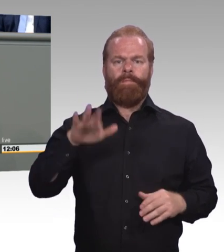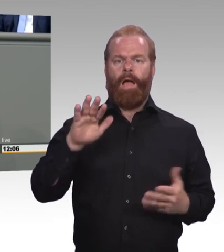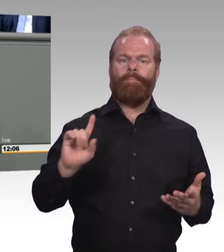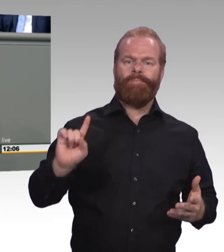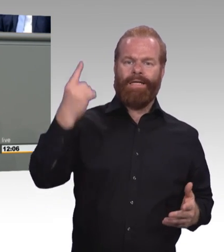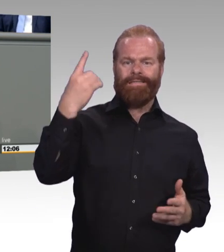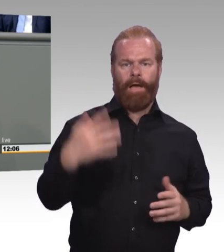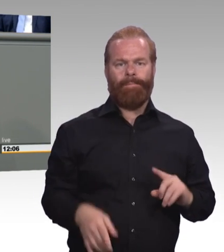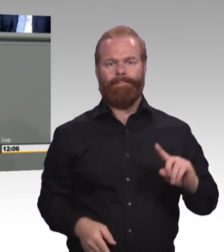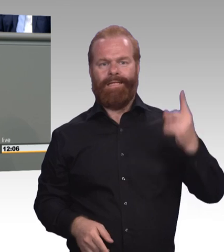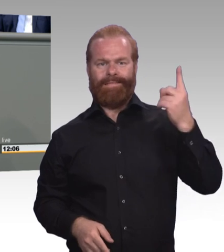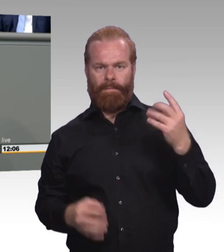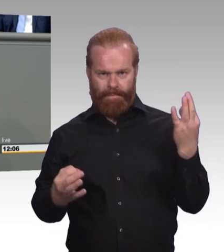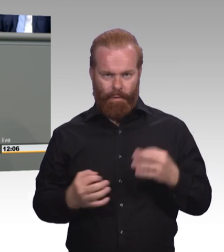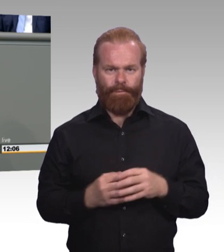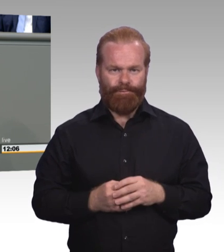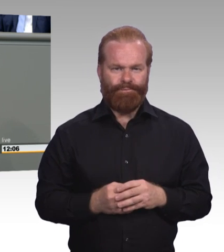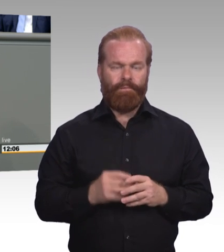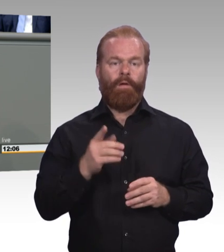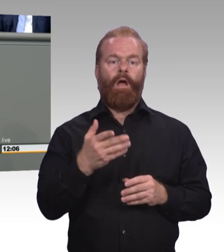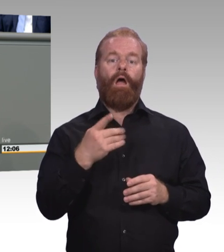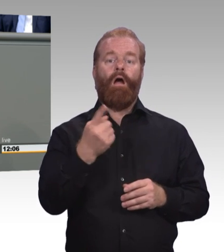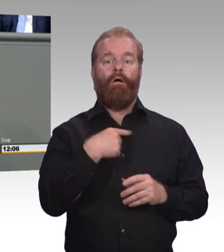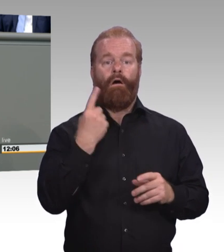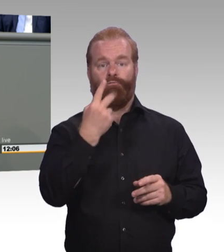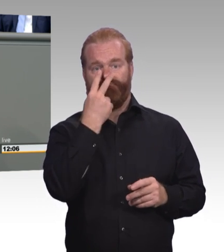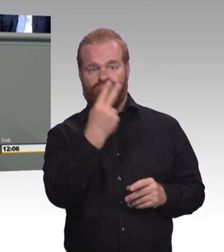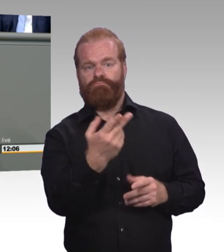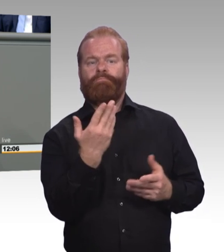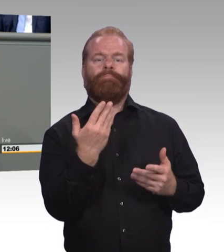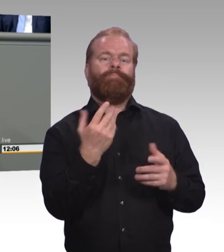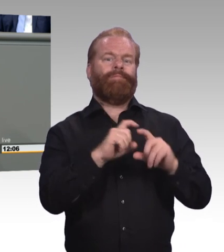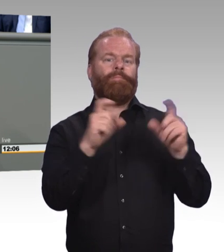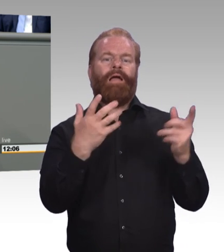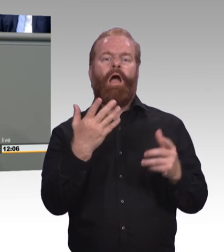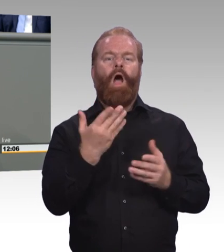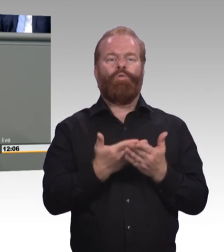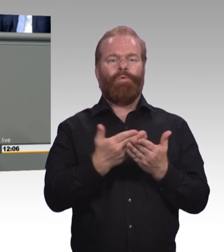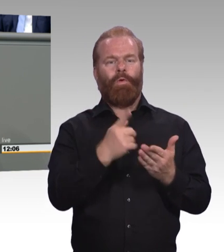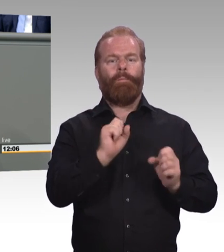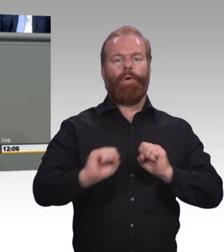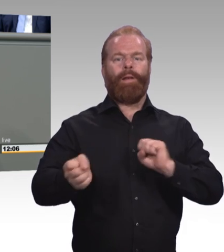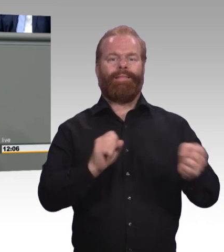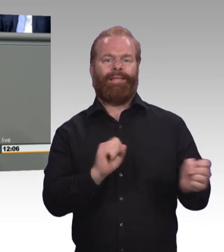im Nahverkehr und bezahlbaren Wohnraum. Das ist ganz wichtig dafür. Zwei sehr wichtige Themenblöcke